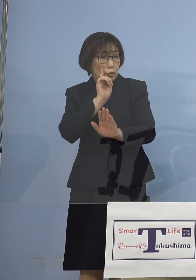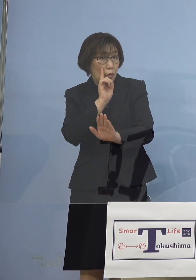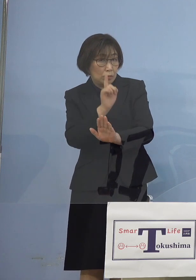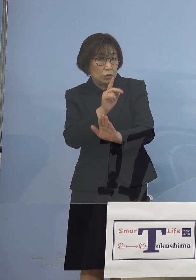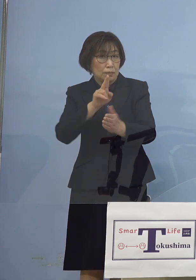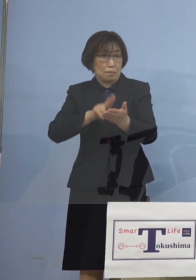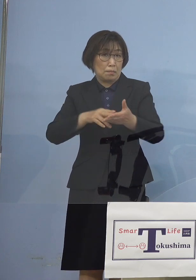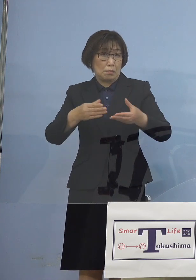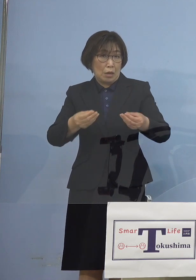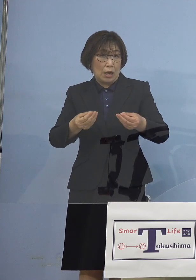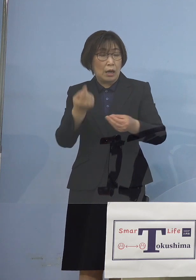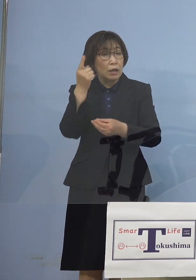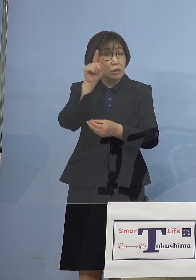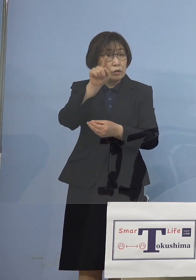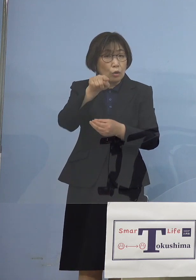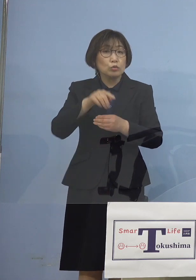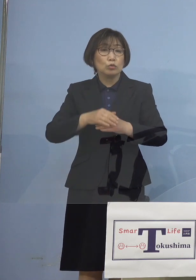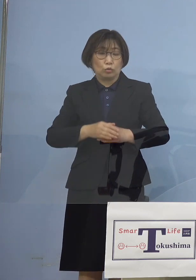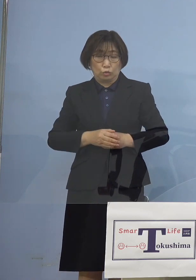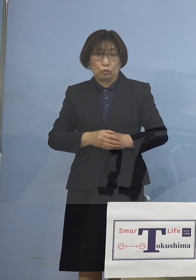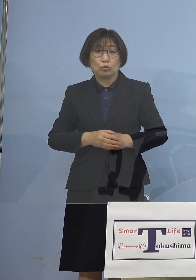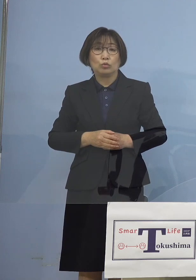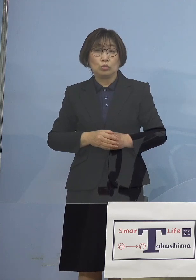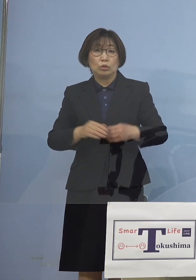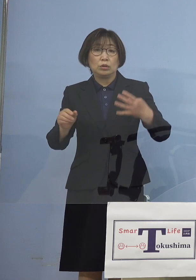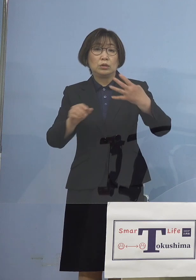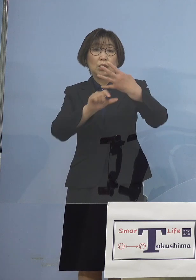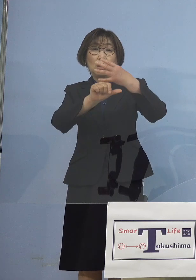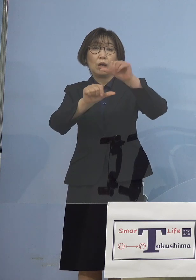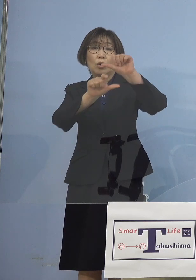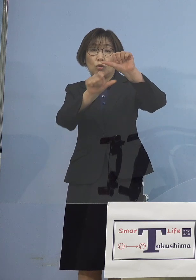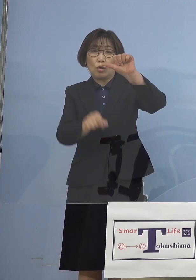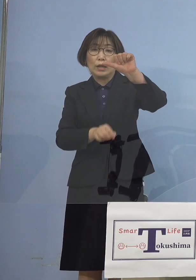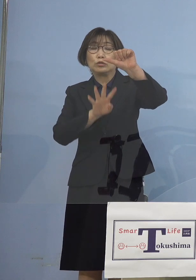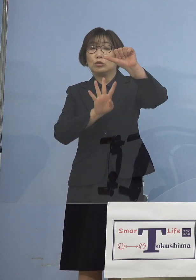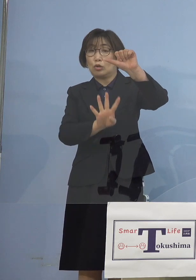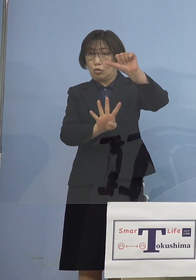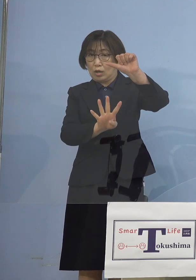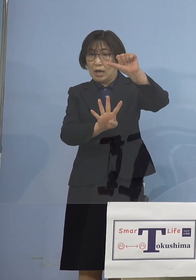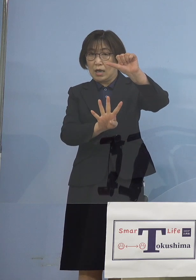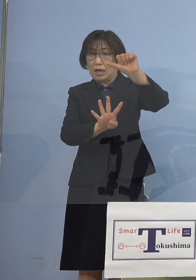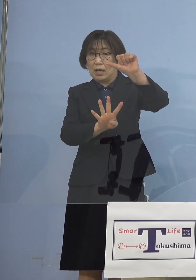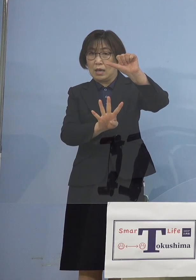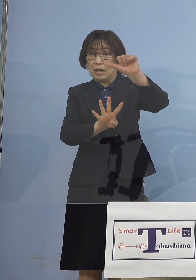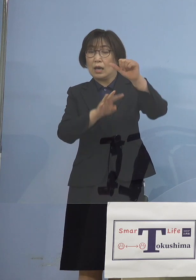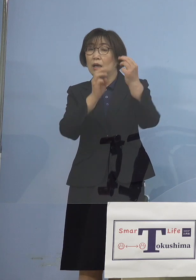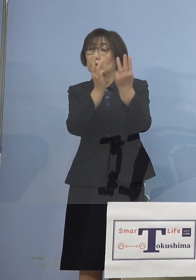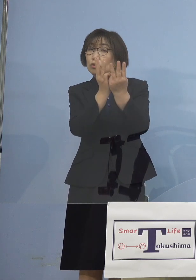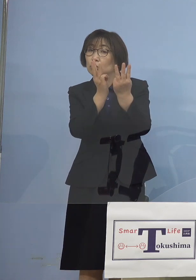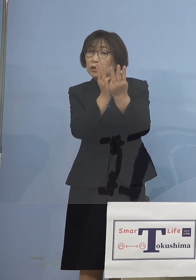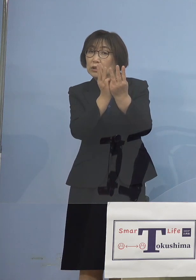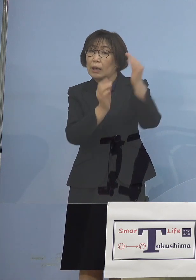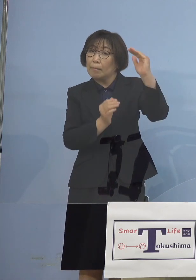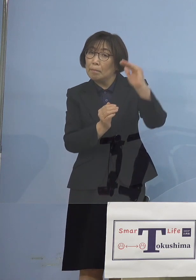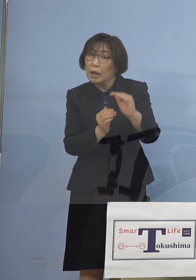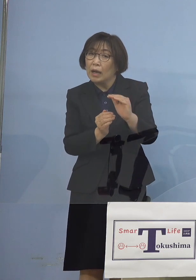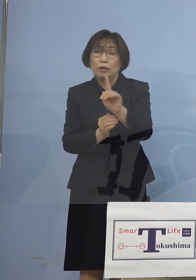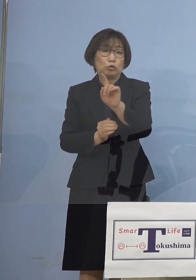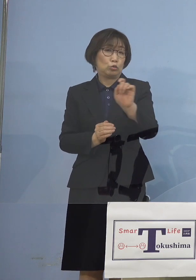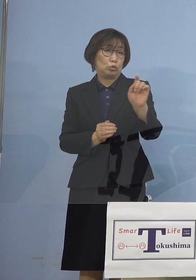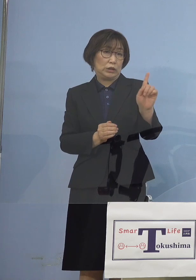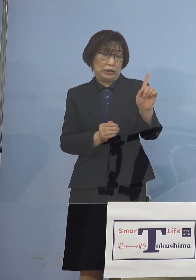翌5月4日、数字が11名 一見減少に向かったようには